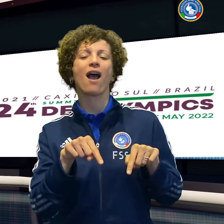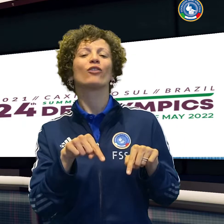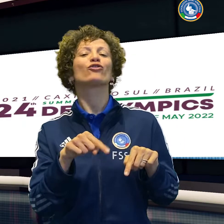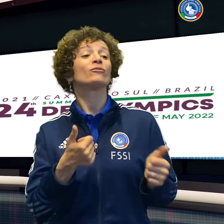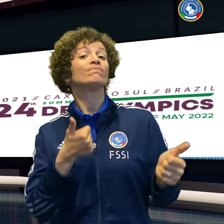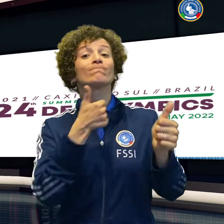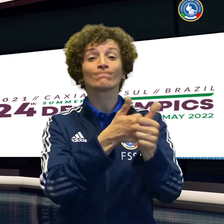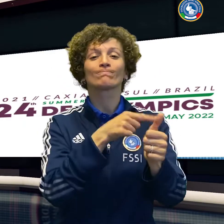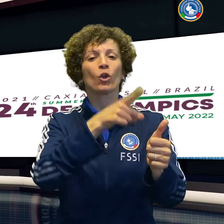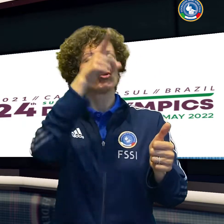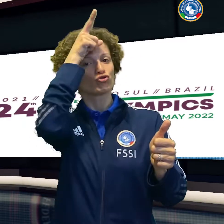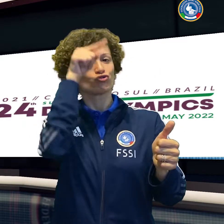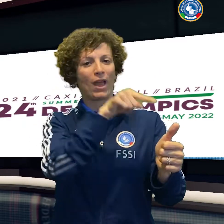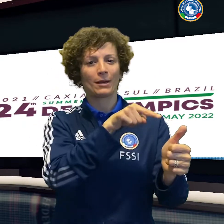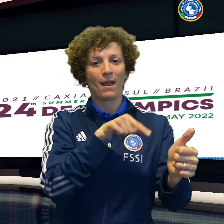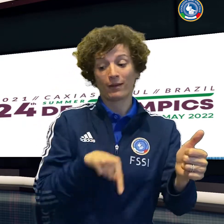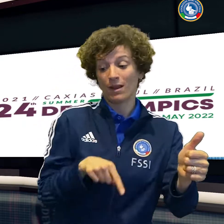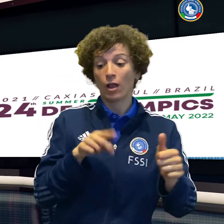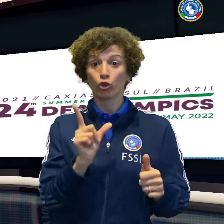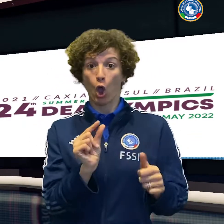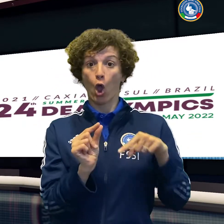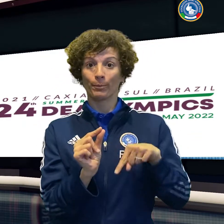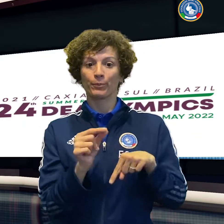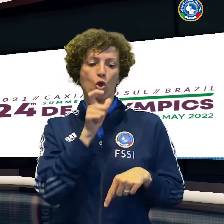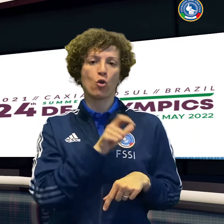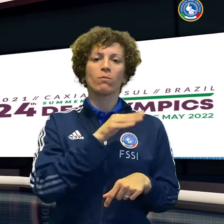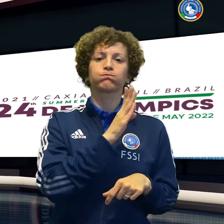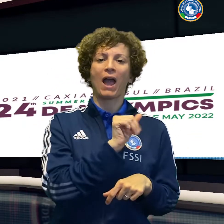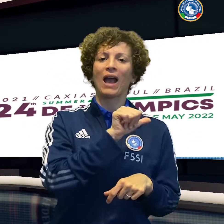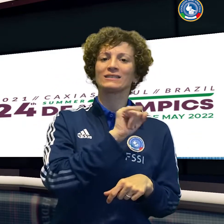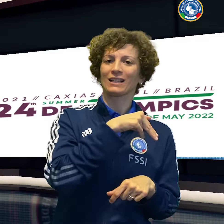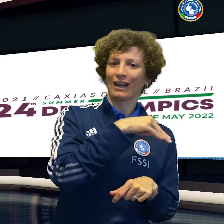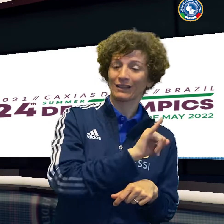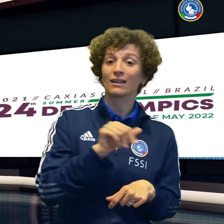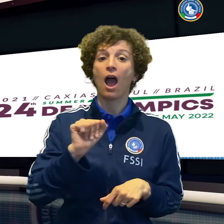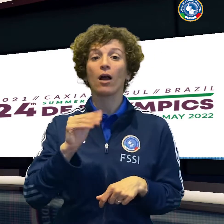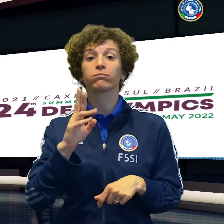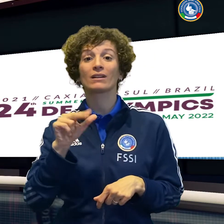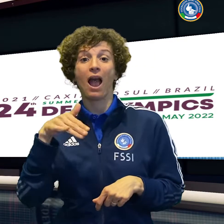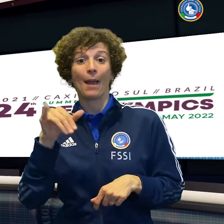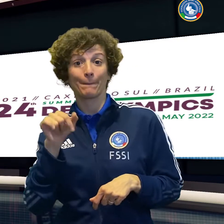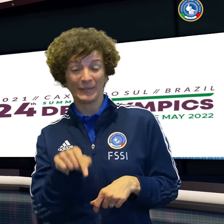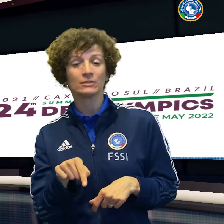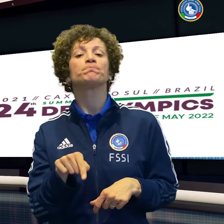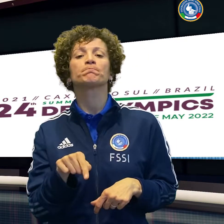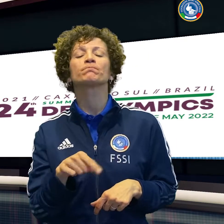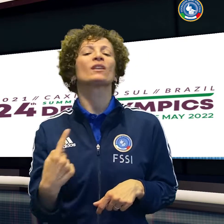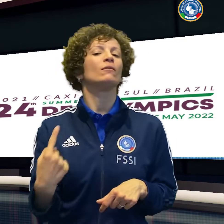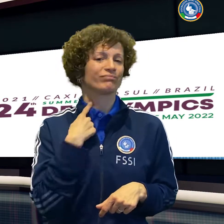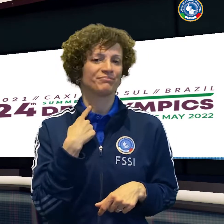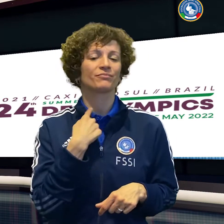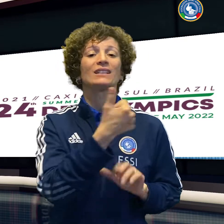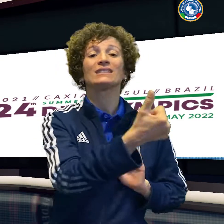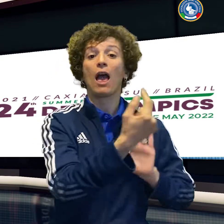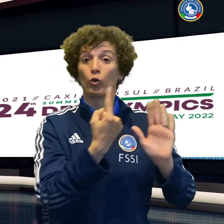A rendere straordinaria la serata soffre invece il tennis, che debutta nel doppio con una sconfitta.